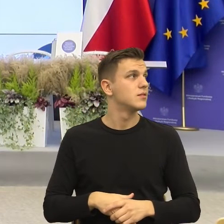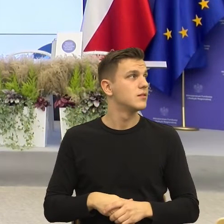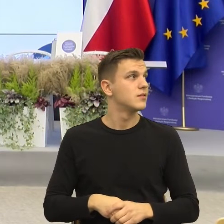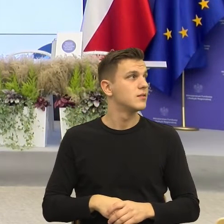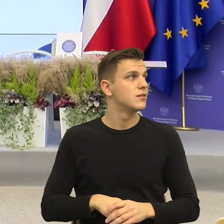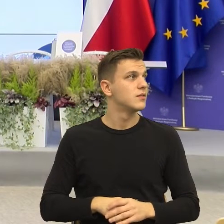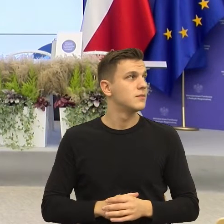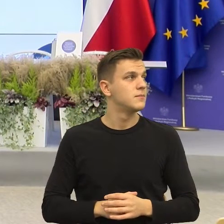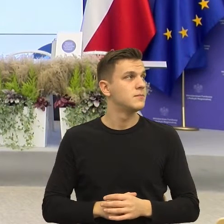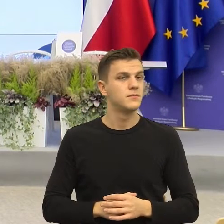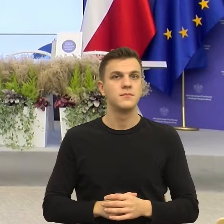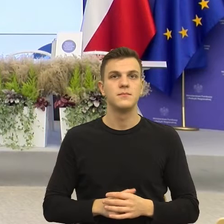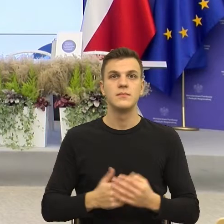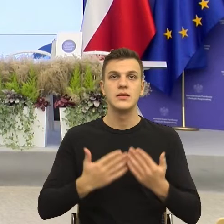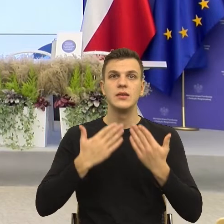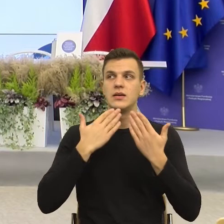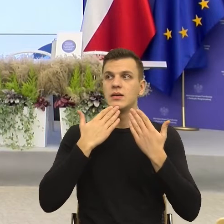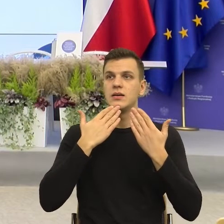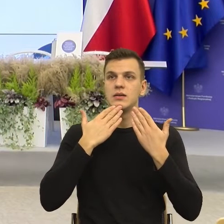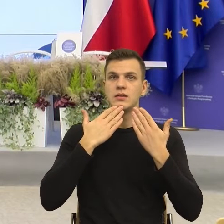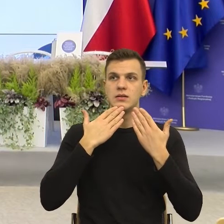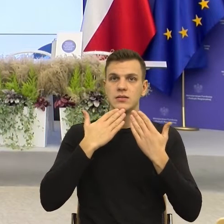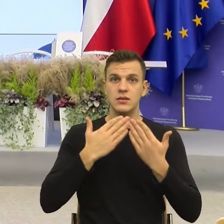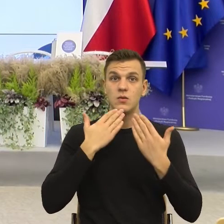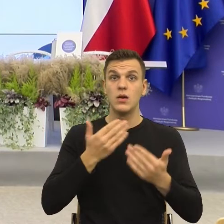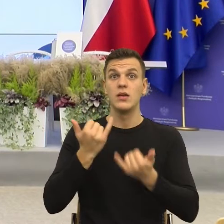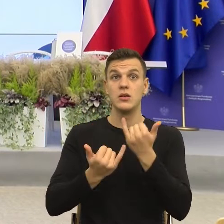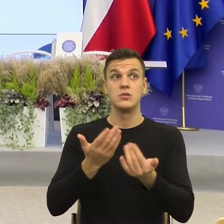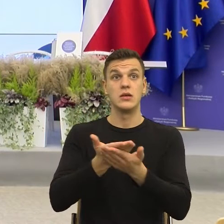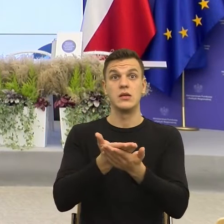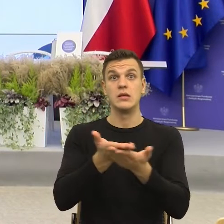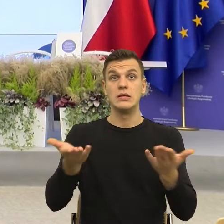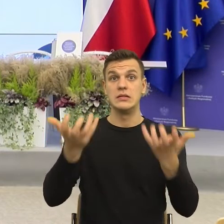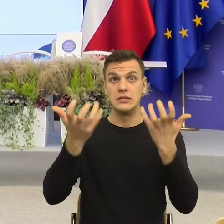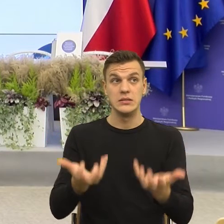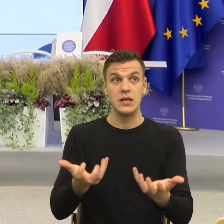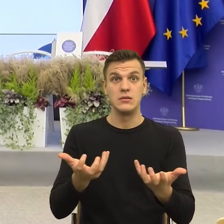Ja bym bardzo chętnie jeszcze zadał jakieś pytanie jeśli mogę. Może Państwo też będą mieli pytanie,